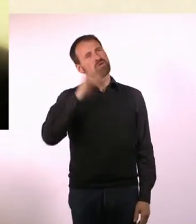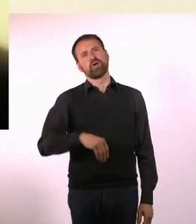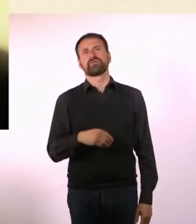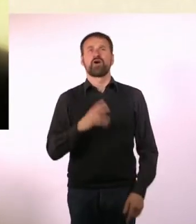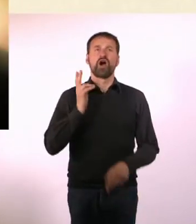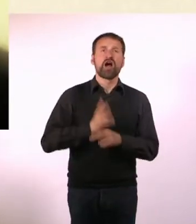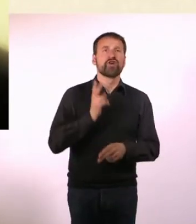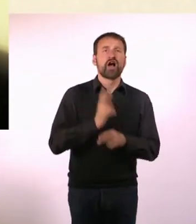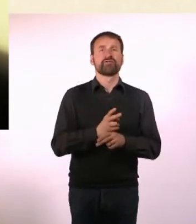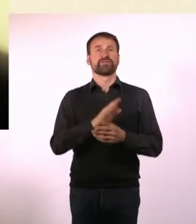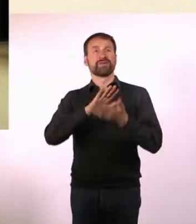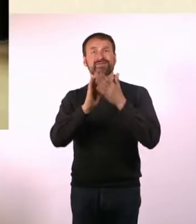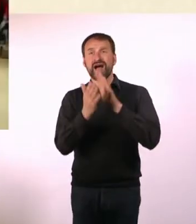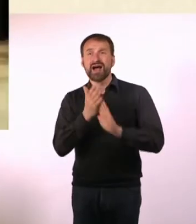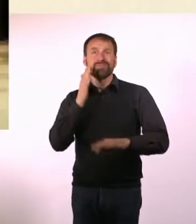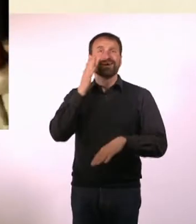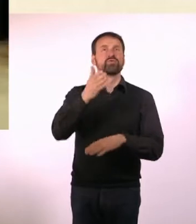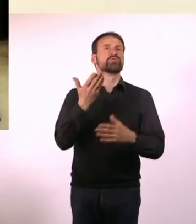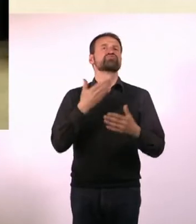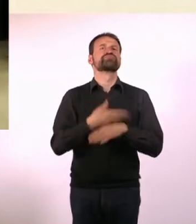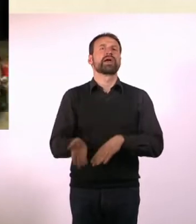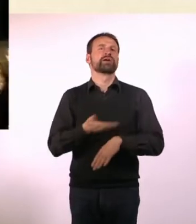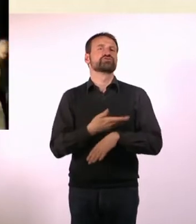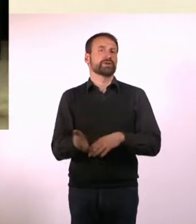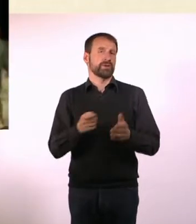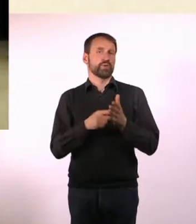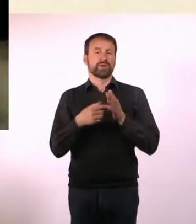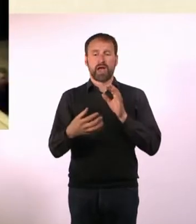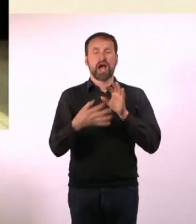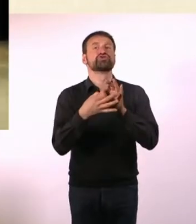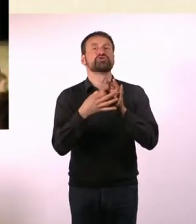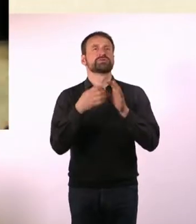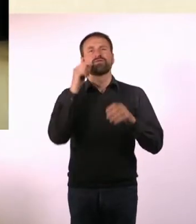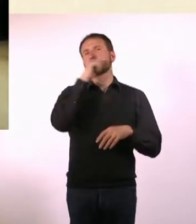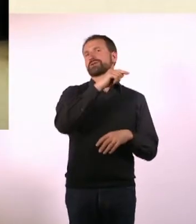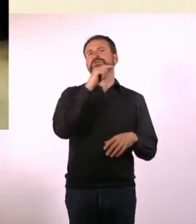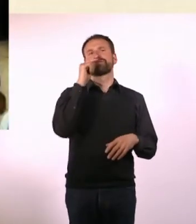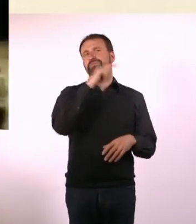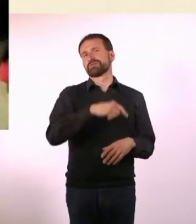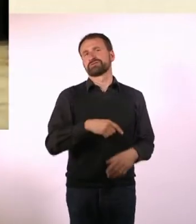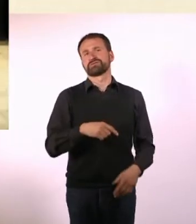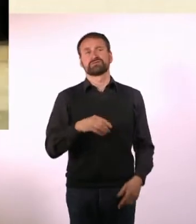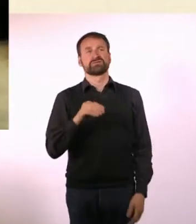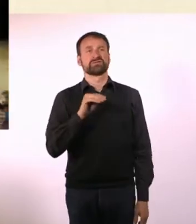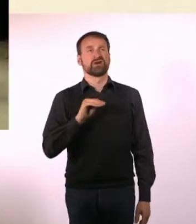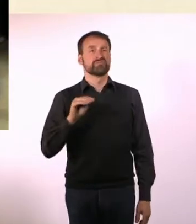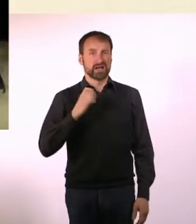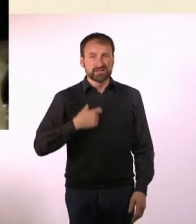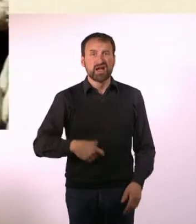* Das ist für Marcel und seine Freunde schwierig.* * Oft denkt er, dass alles einfacher wäre, wenn er den Plan im Kopf hätte.*